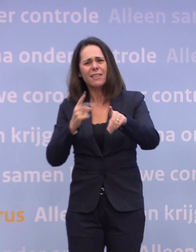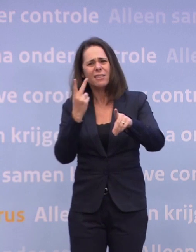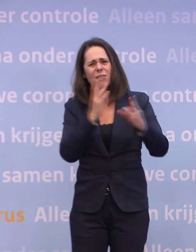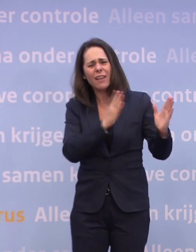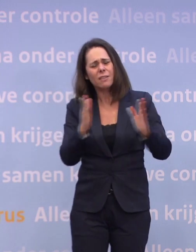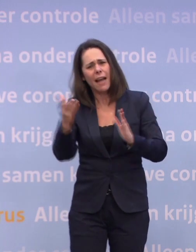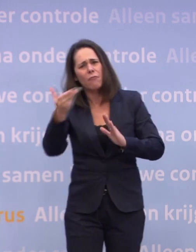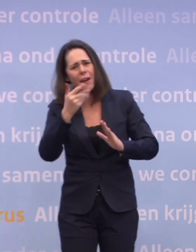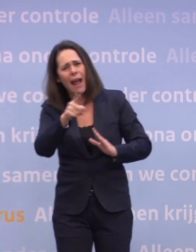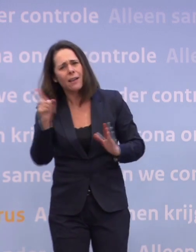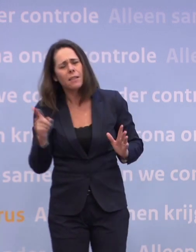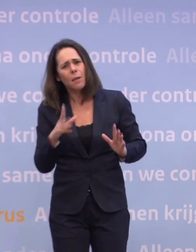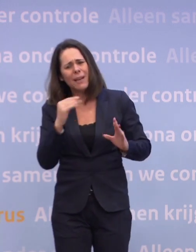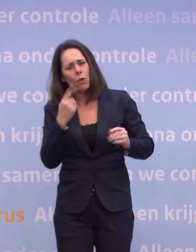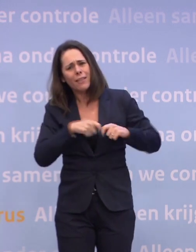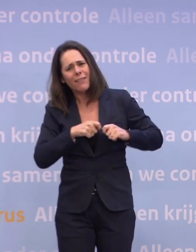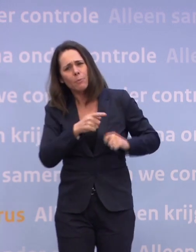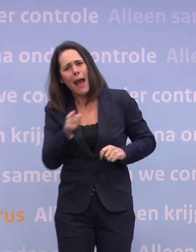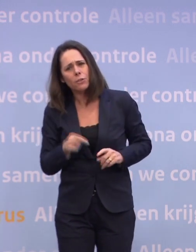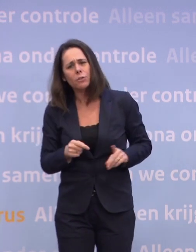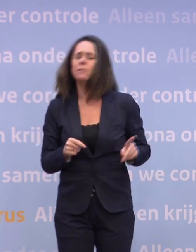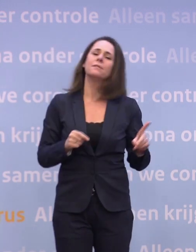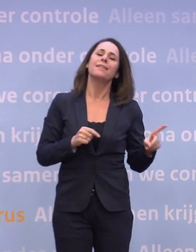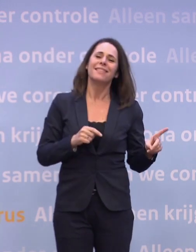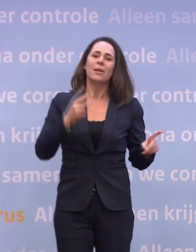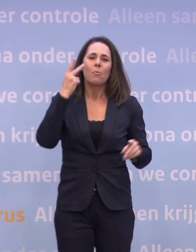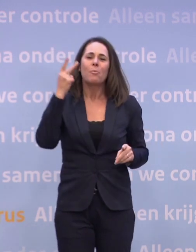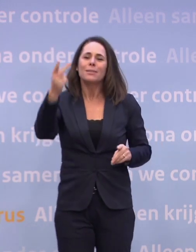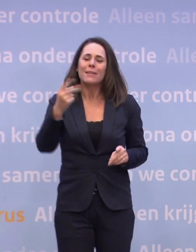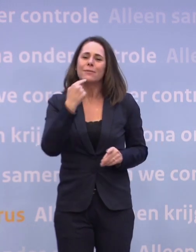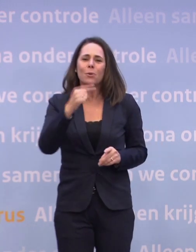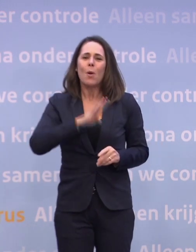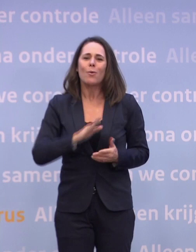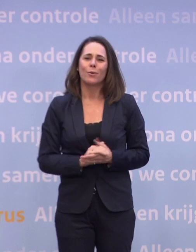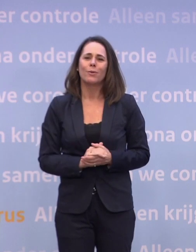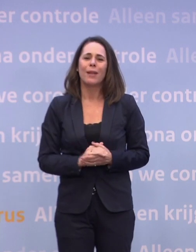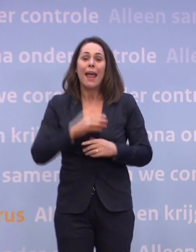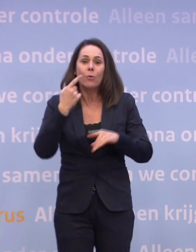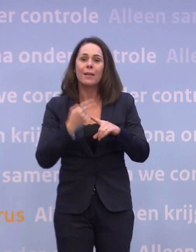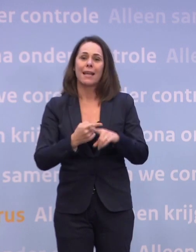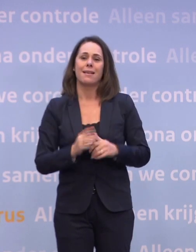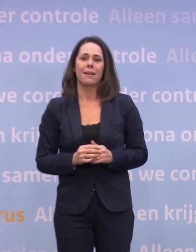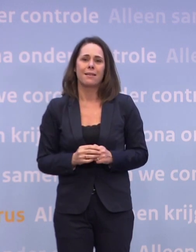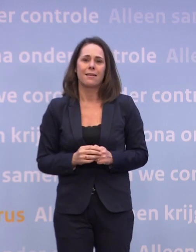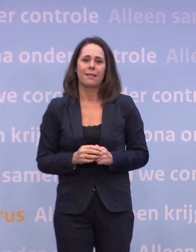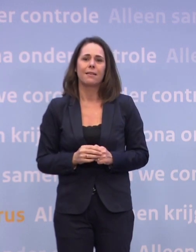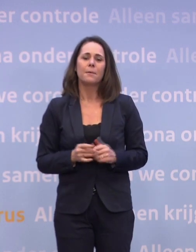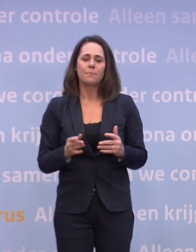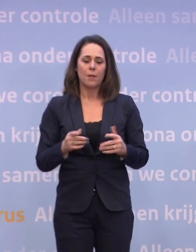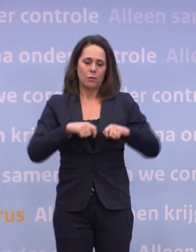Dat is het perspectief dat ik ook noem... ...dat ik telkens ook noem: als je de meest kwetsbare mensen hebt beschermd...